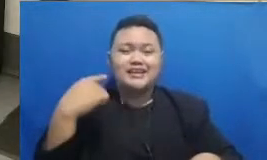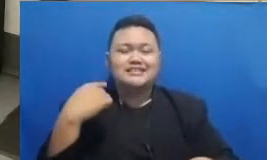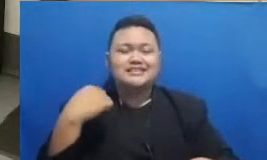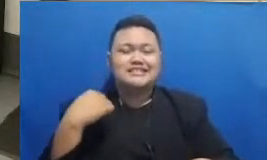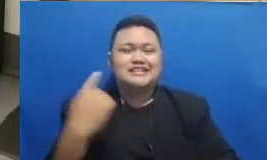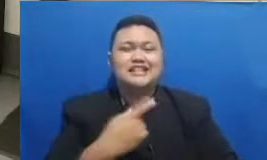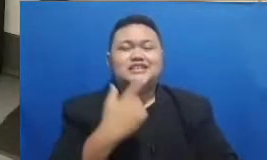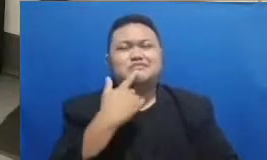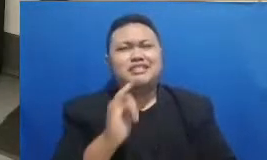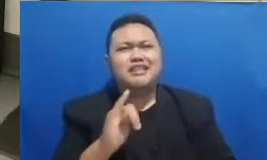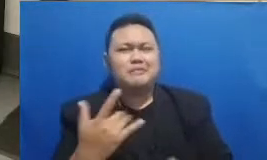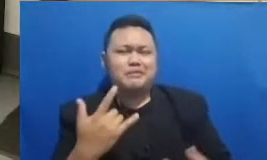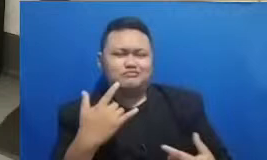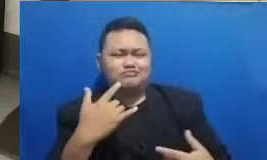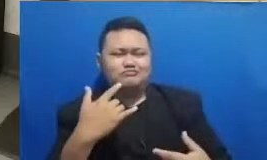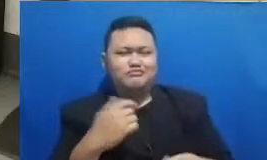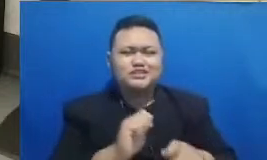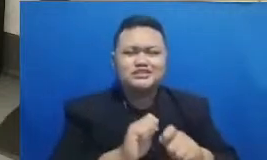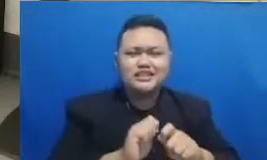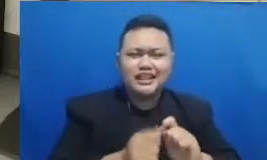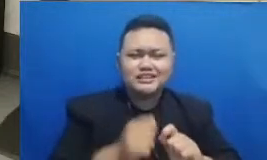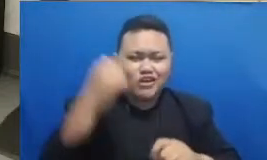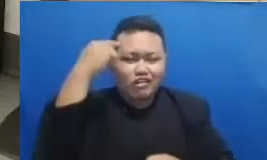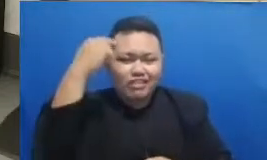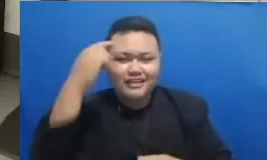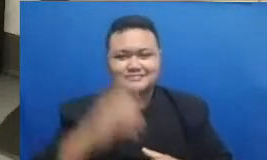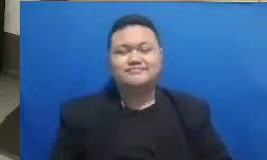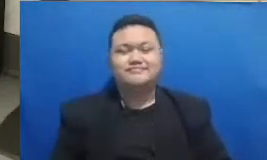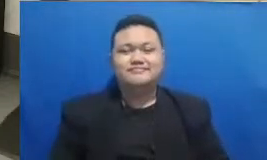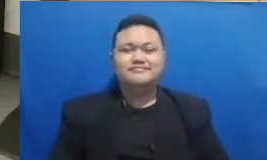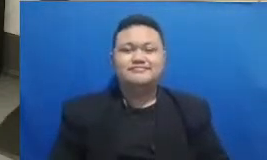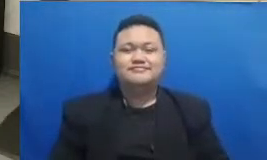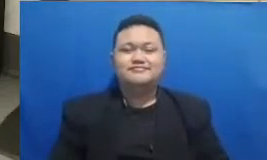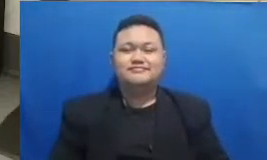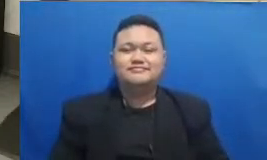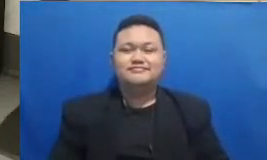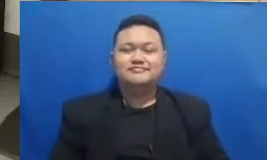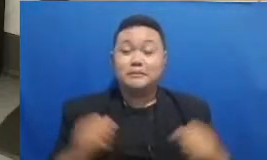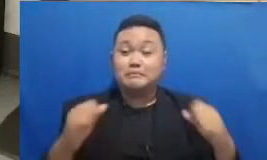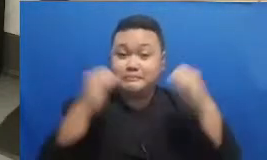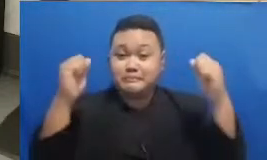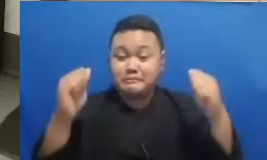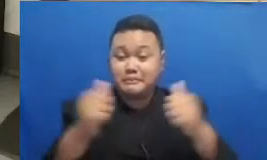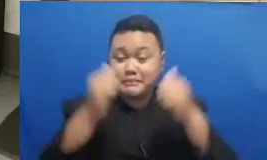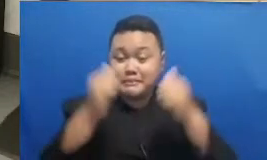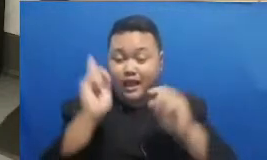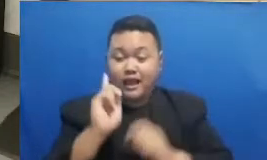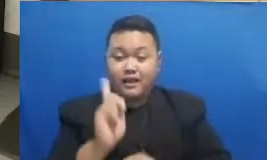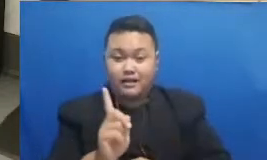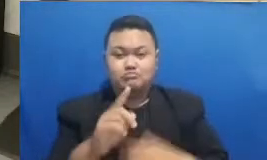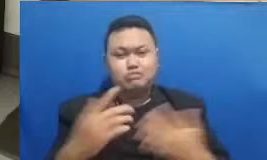juga akan ya untuk mengisi kuis ini bag aimana apakah sudah ada pemenangnya Oke kita masih